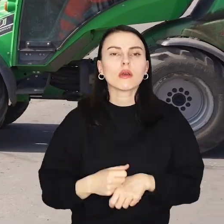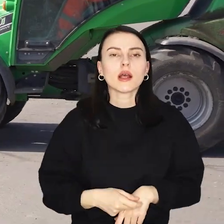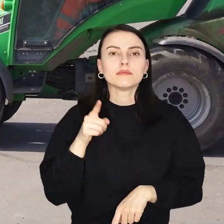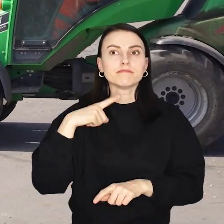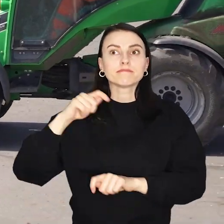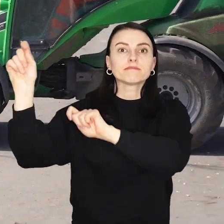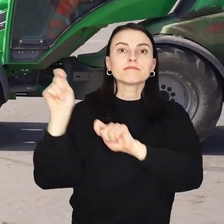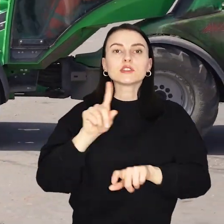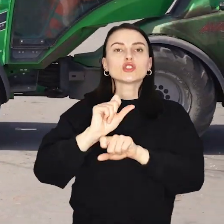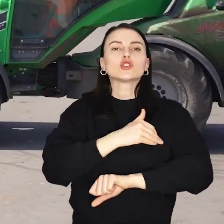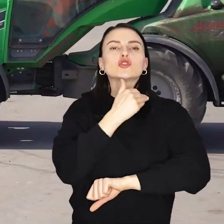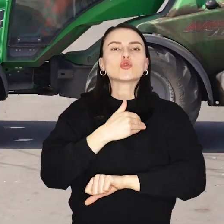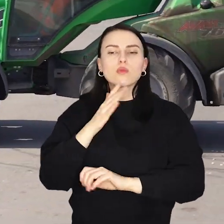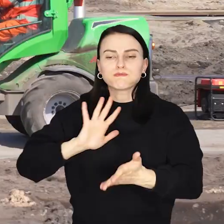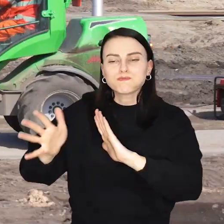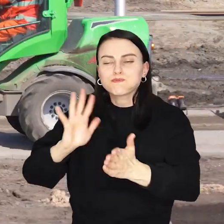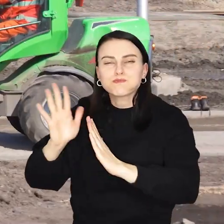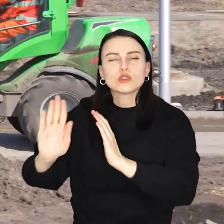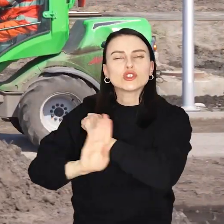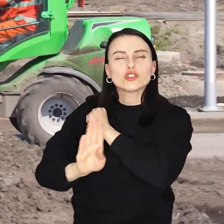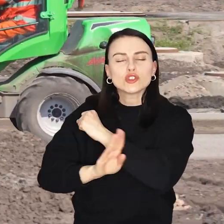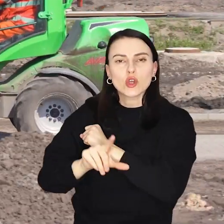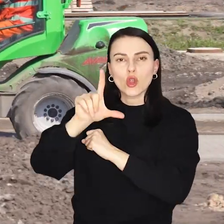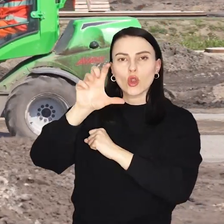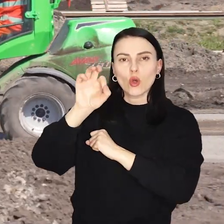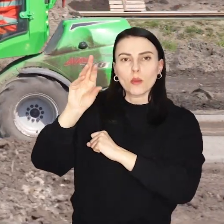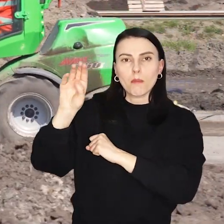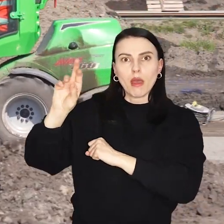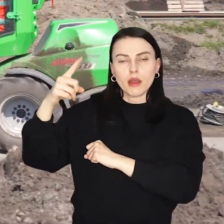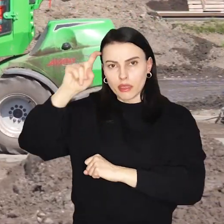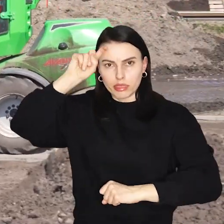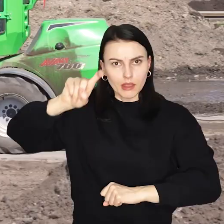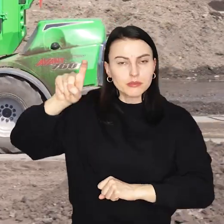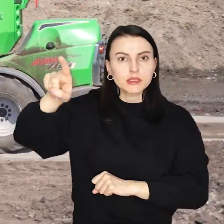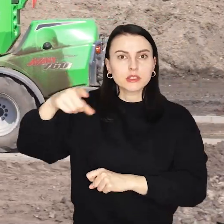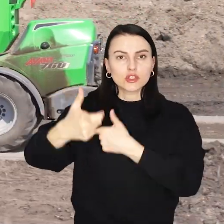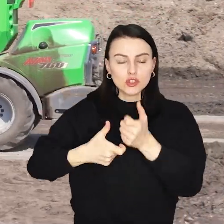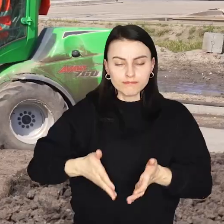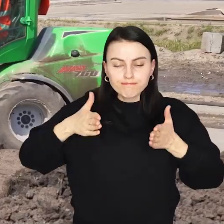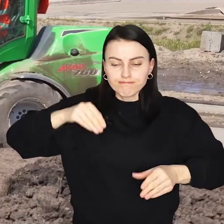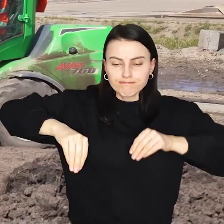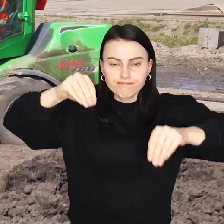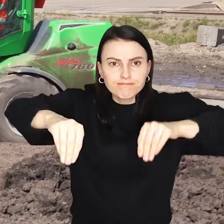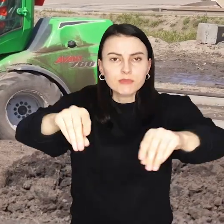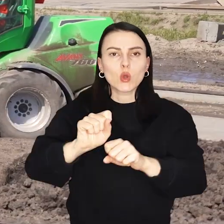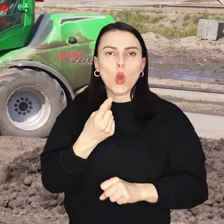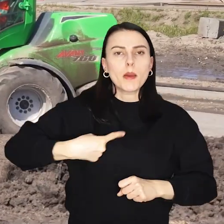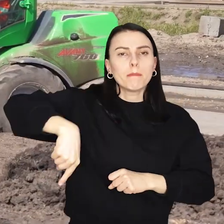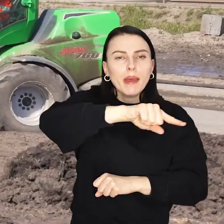Przyjechały do Wrocławia z niemieckiej szkółki w Lorberg Nowe drzewa zasadzono wzdłuż ulicy, dróg dla rowerów i pętli autobusowej